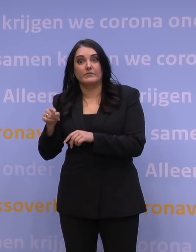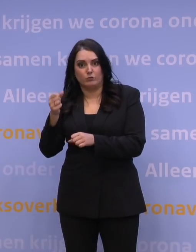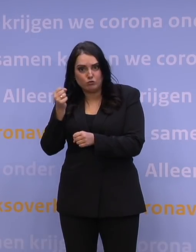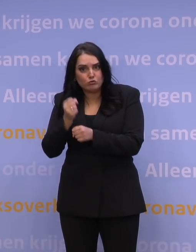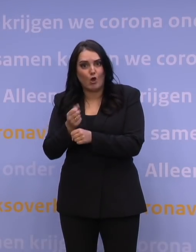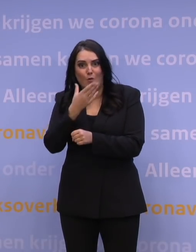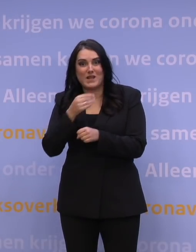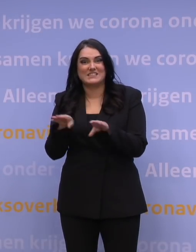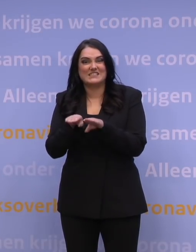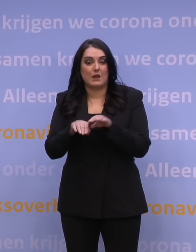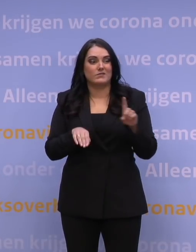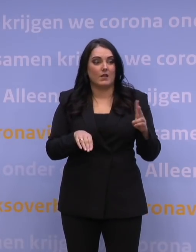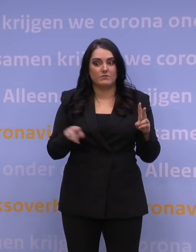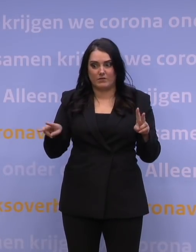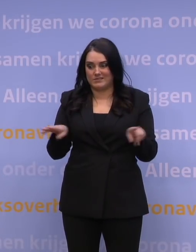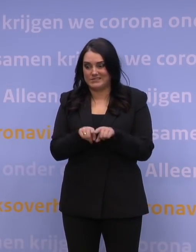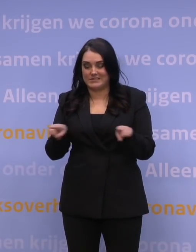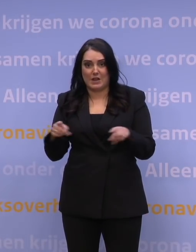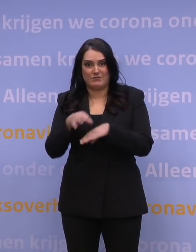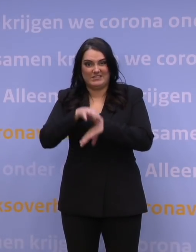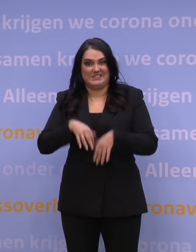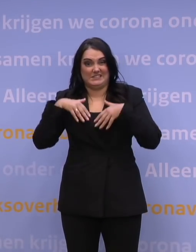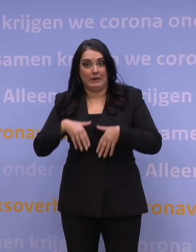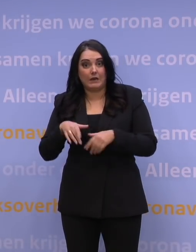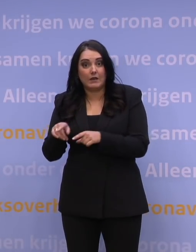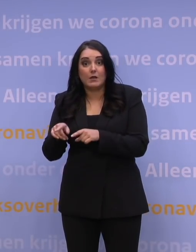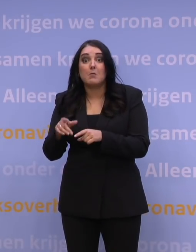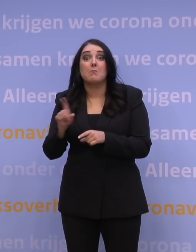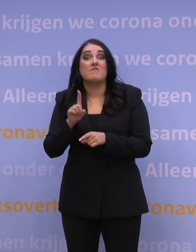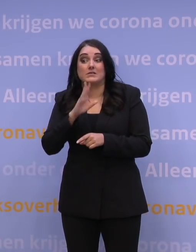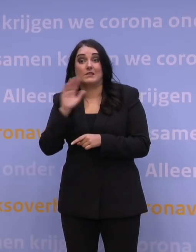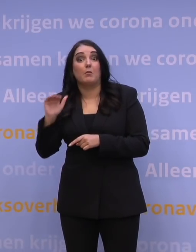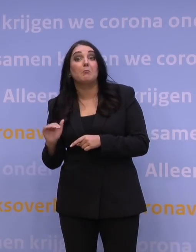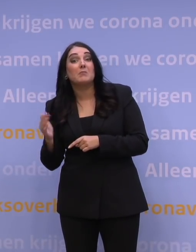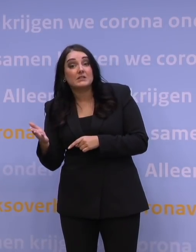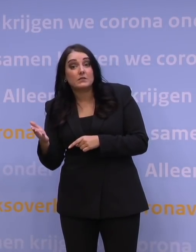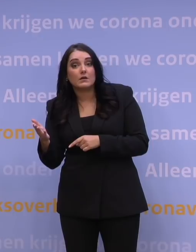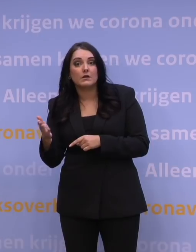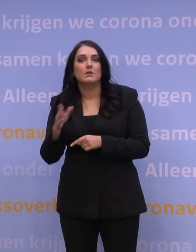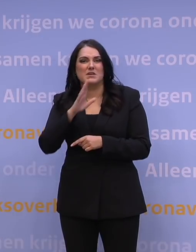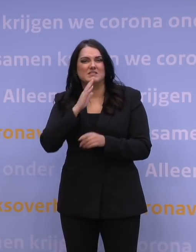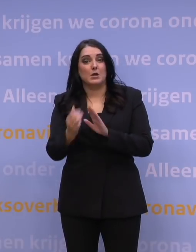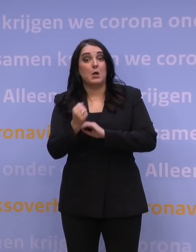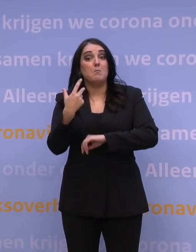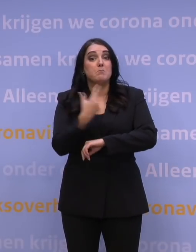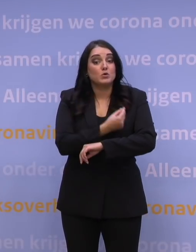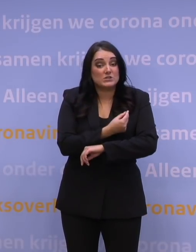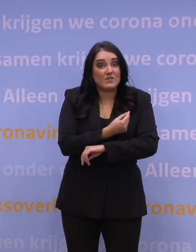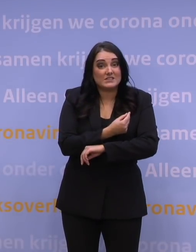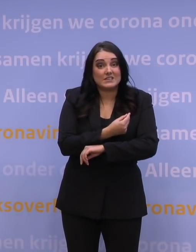als de deltavariant, wat nou als dat heel veel minder is? Maar ten aanzien van de boostervaccinatie: wat nou als 80 procent die booster neemt,